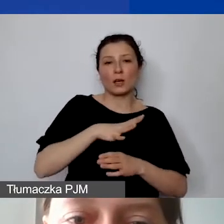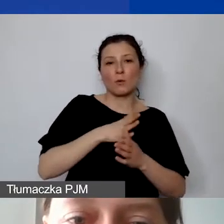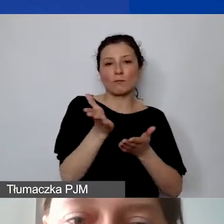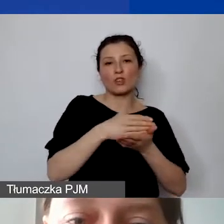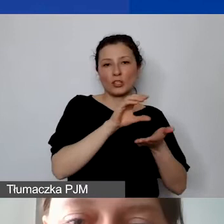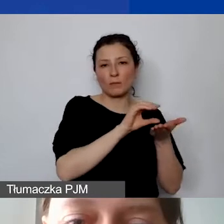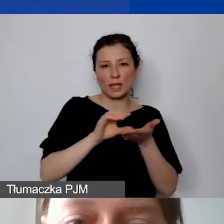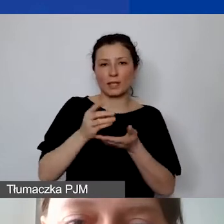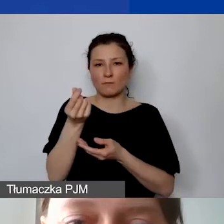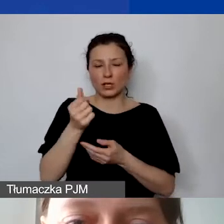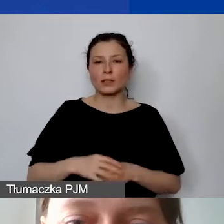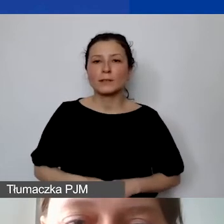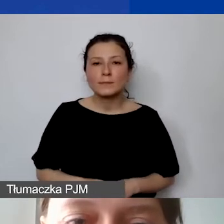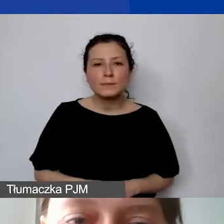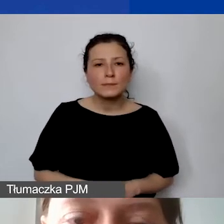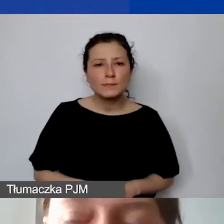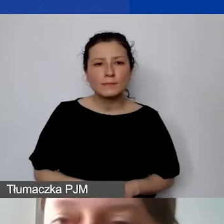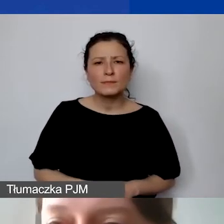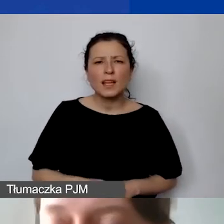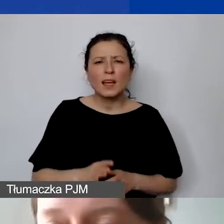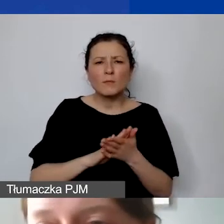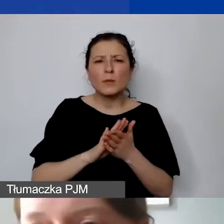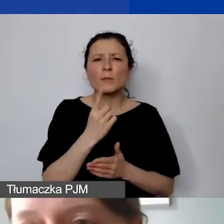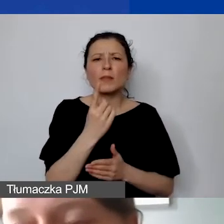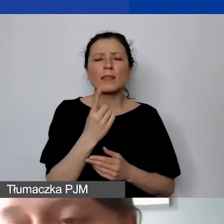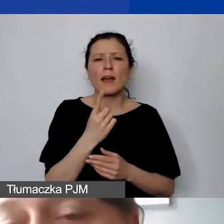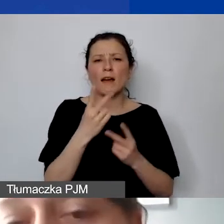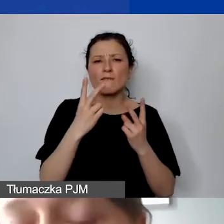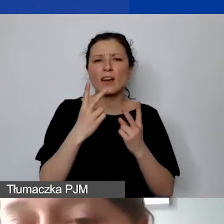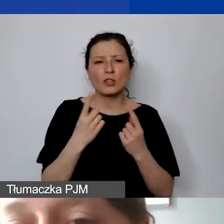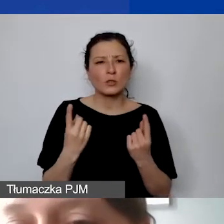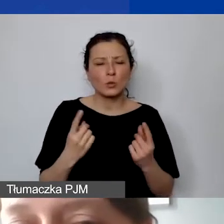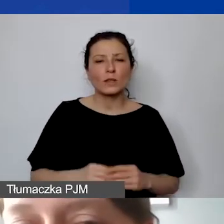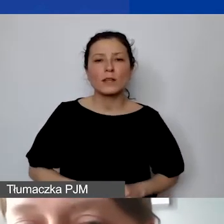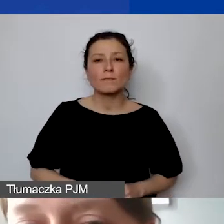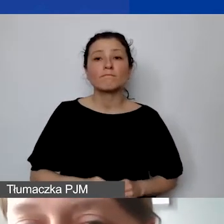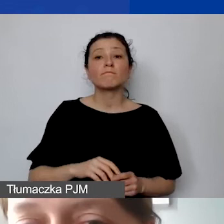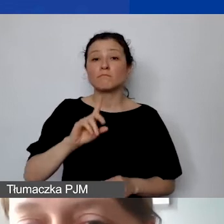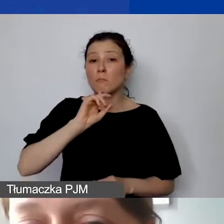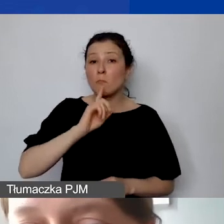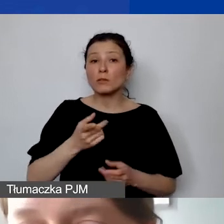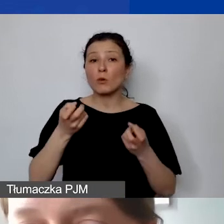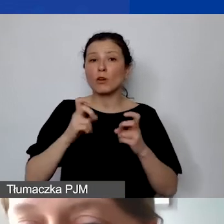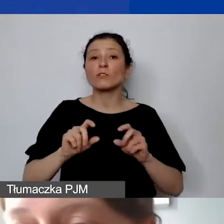I teraz tak. Przepraszam, uciekło mi tutaj. Jeszcze jedna ważna sytuacja. Rekomendujemy otwarcie rachunku nieoprocentowanego.